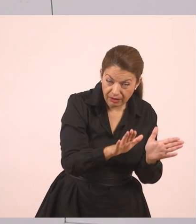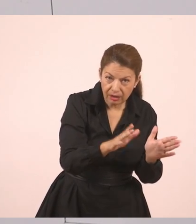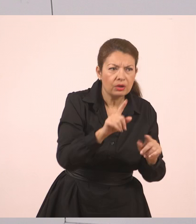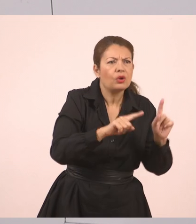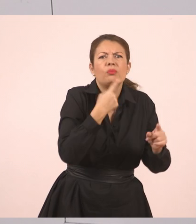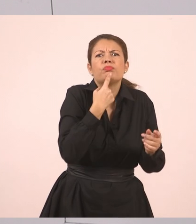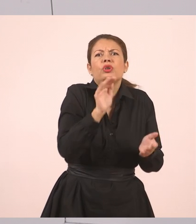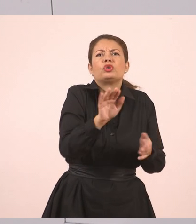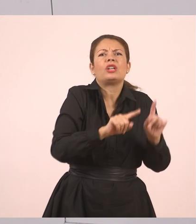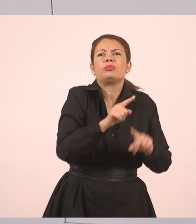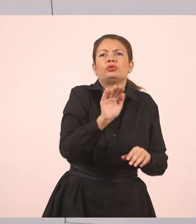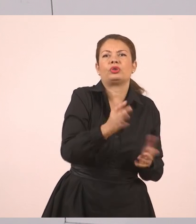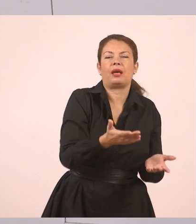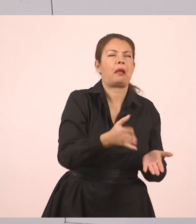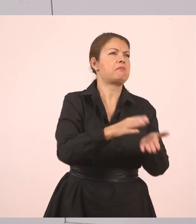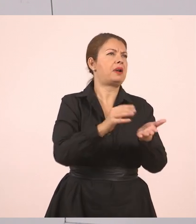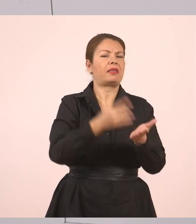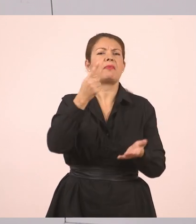Ρώτησε η υπάλληλος. Ας πούμε ότι ήταν μία υπάλληλος